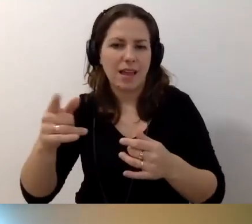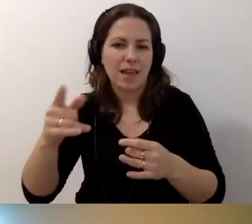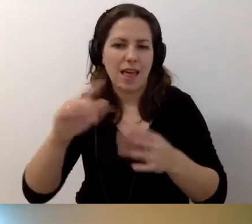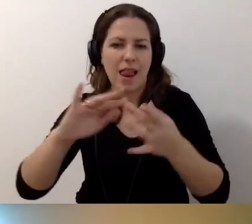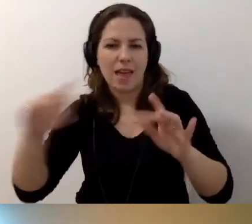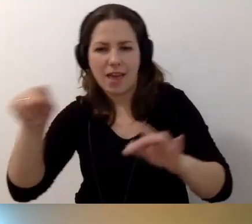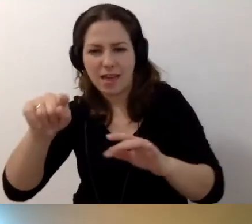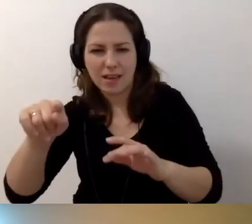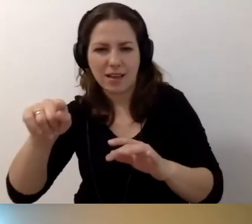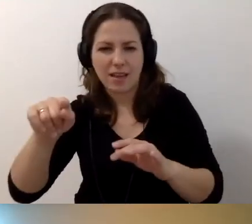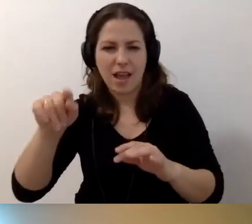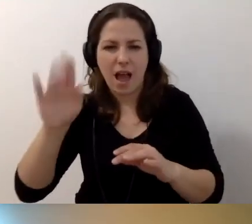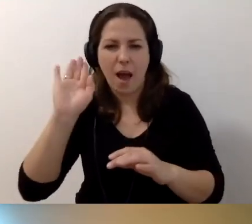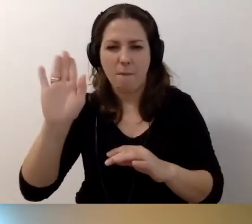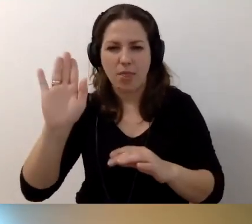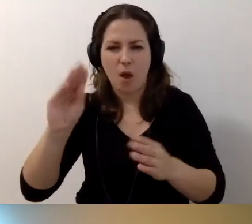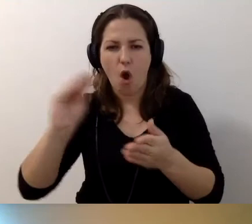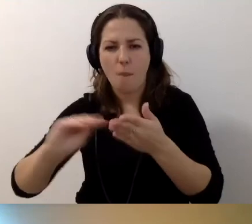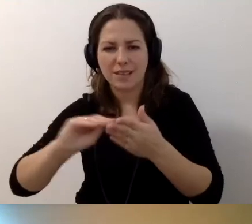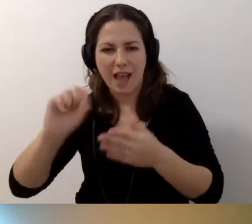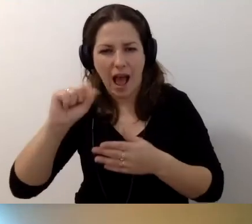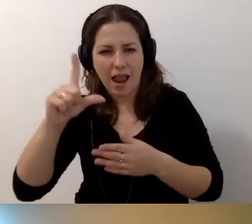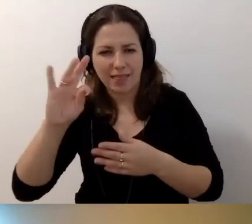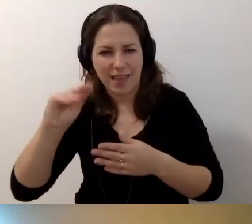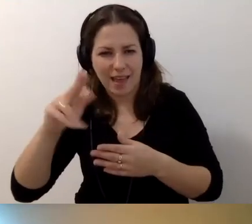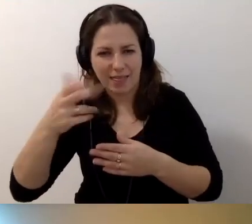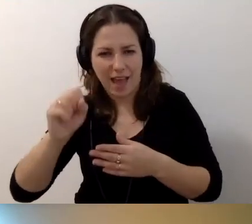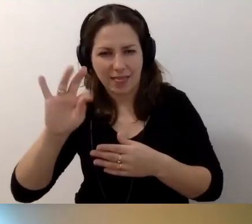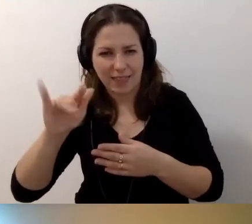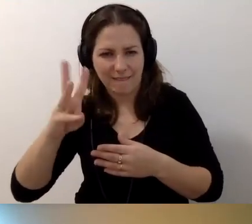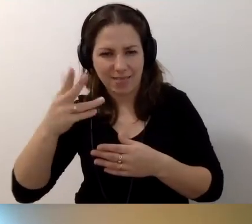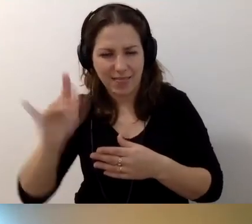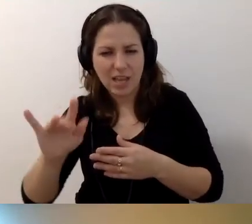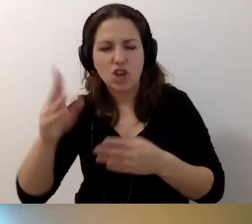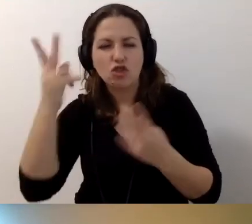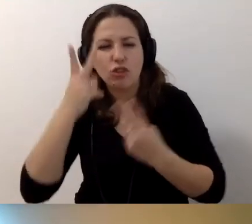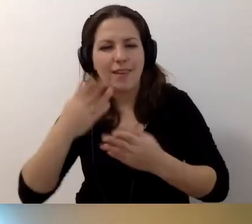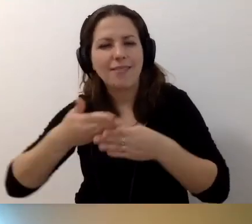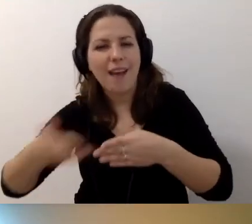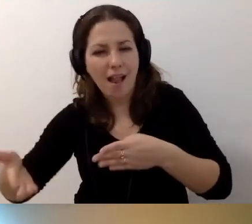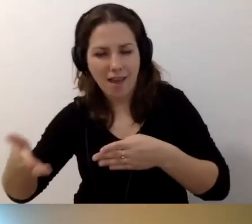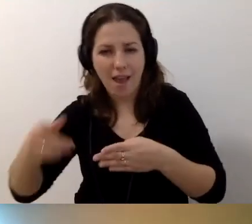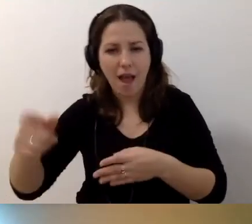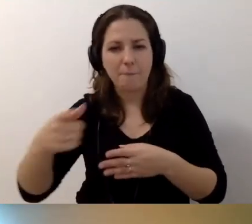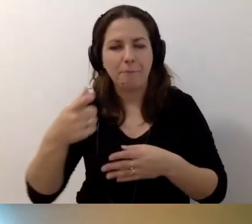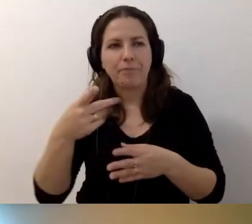a potem opis alternatywny „Czytaj dalej”. On może być niewystarczający,